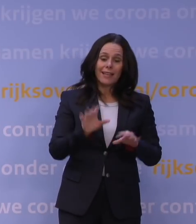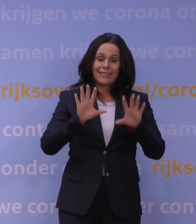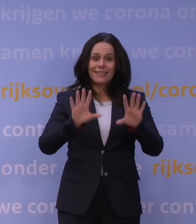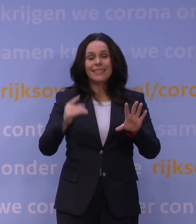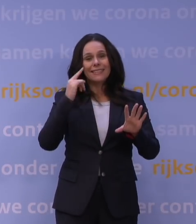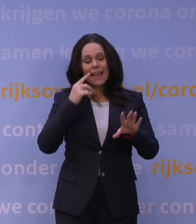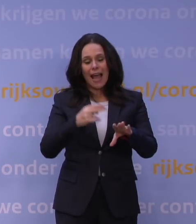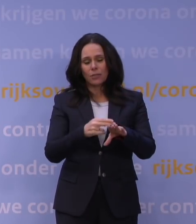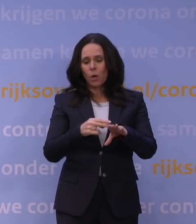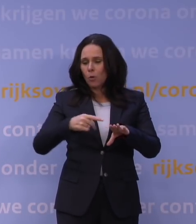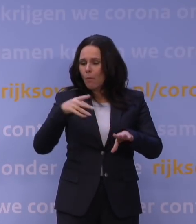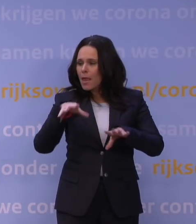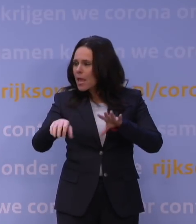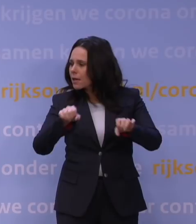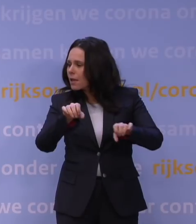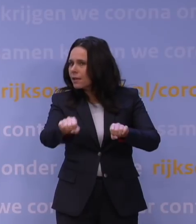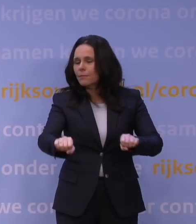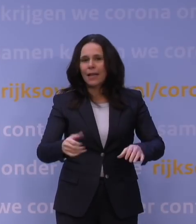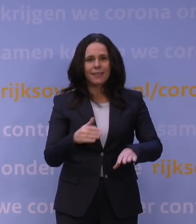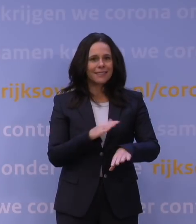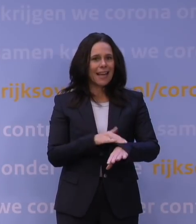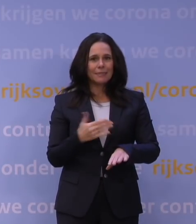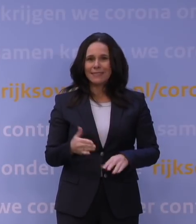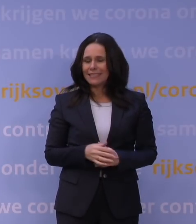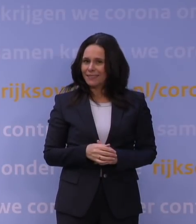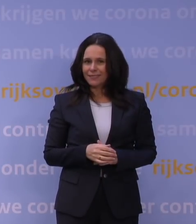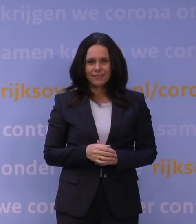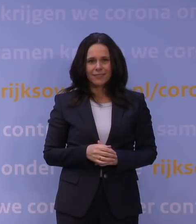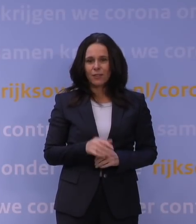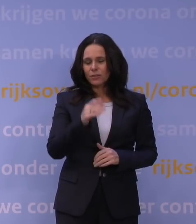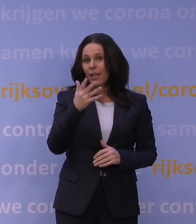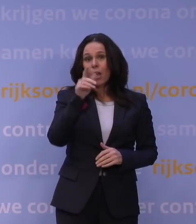om nog meer te achterhalen, maar je hebt die tijd niet. Want als je pas over een week of tien dagen zou besluiten